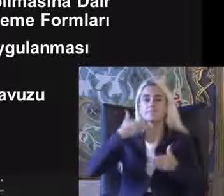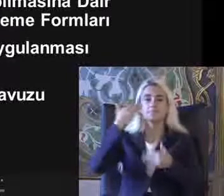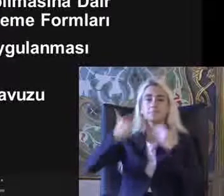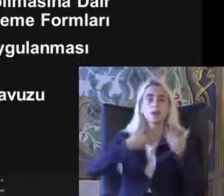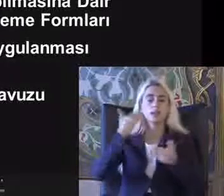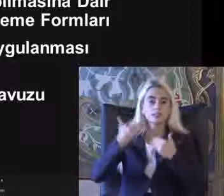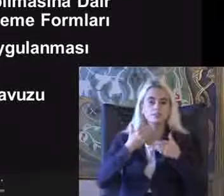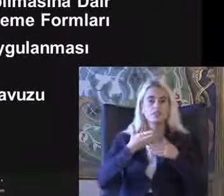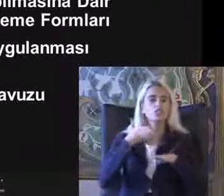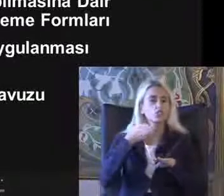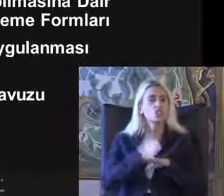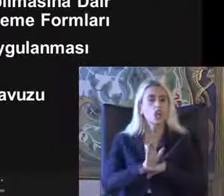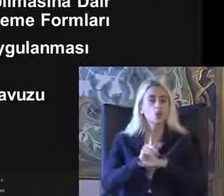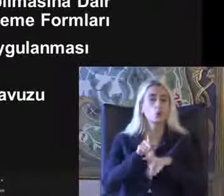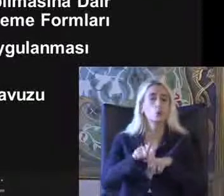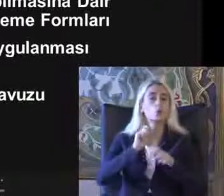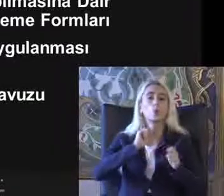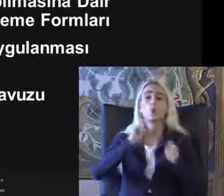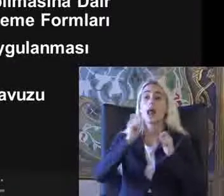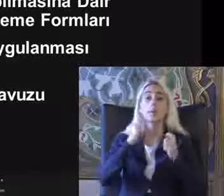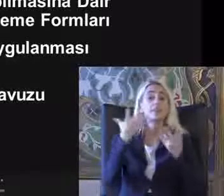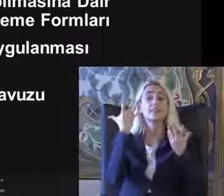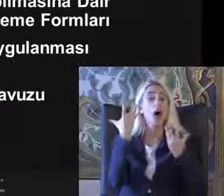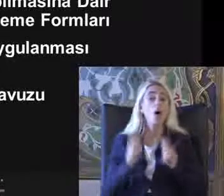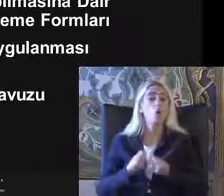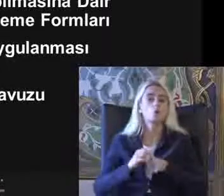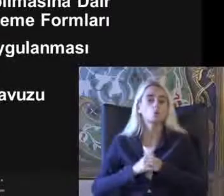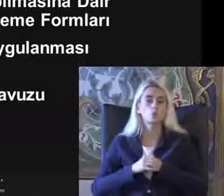Gerçekten uygulamadan neler oldu Biraz farklı